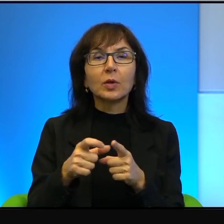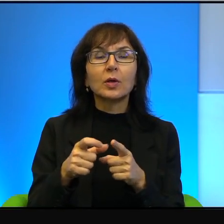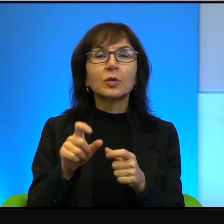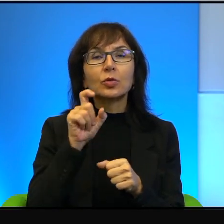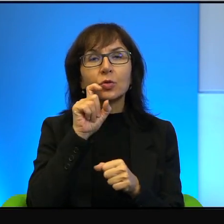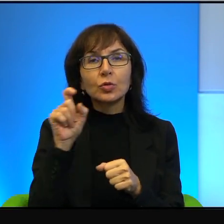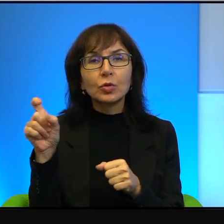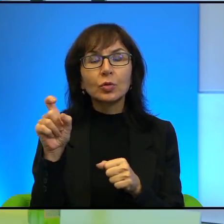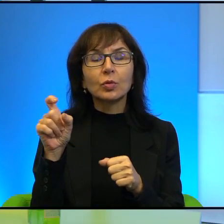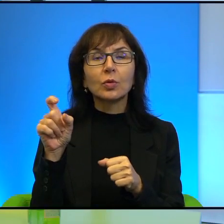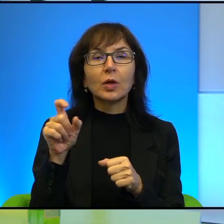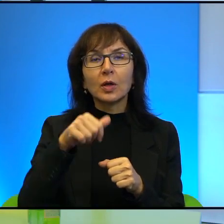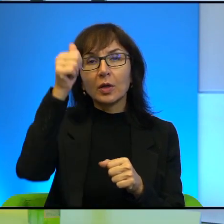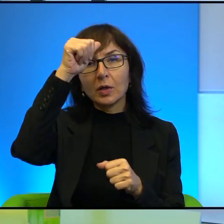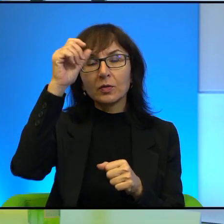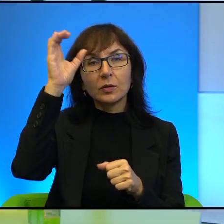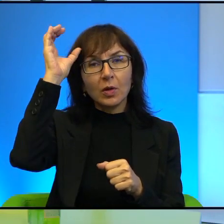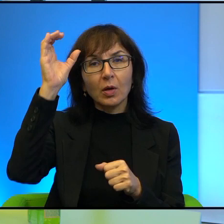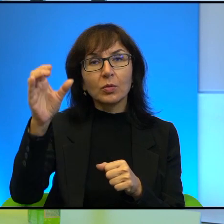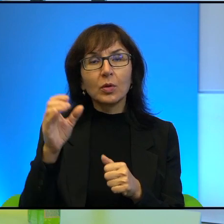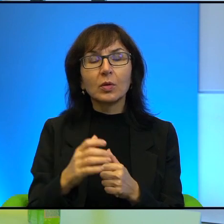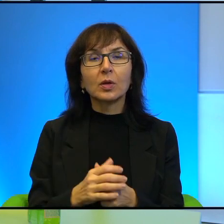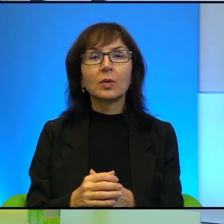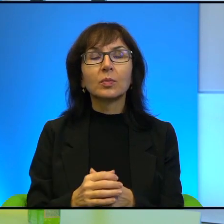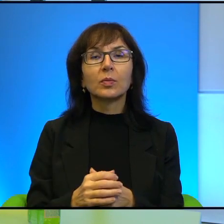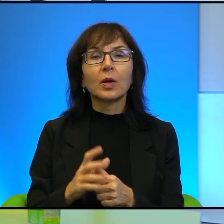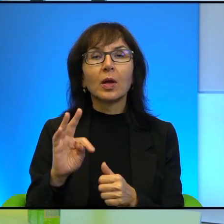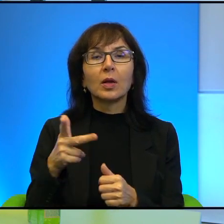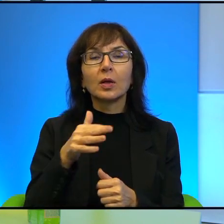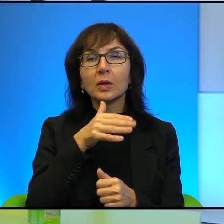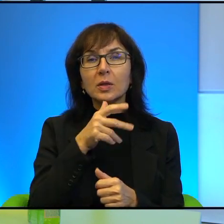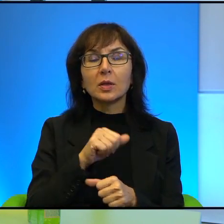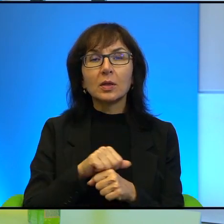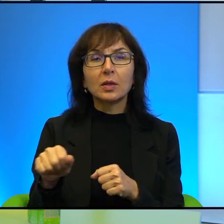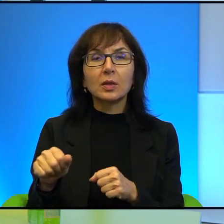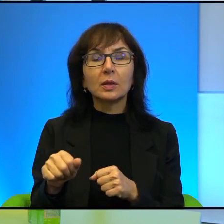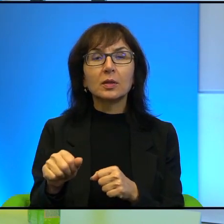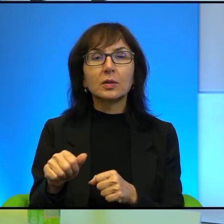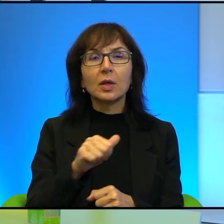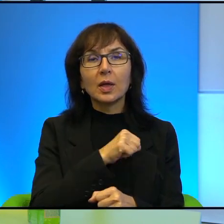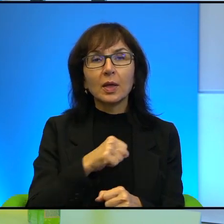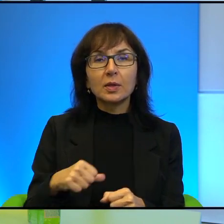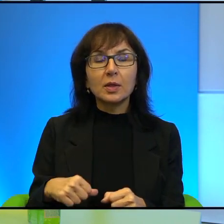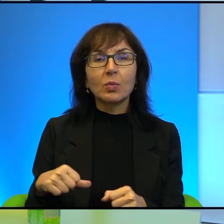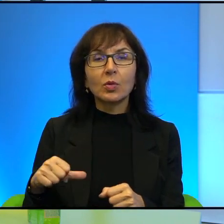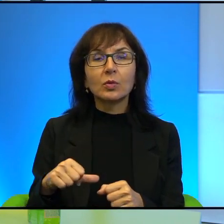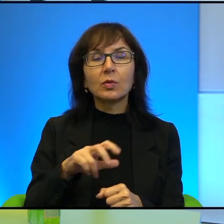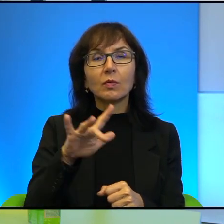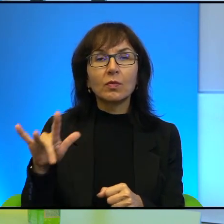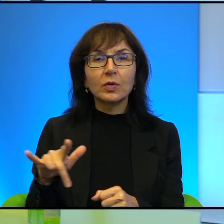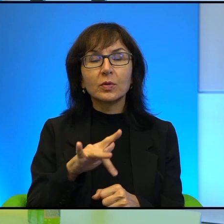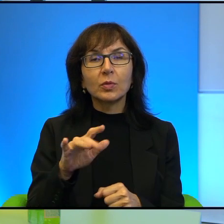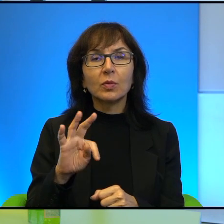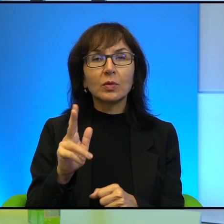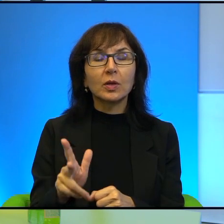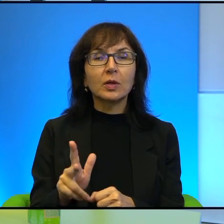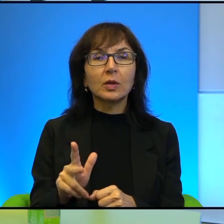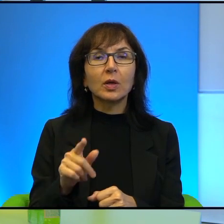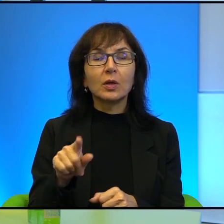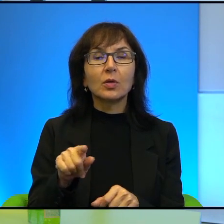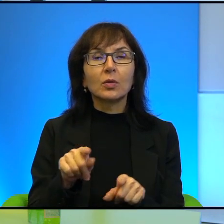Więc tak, Izrael jest w pewnym sensie samotną wyspą, ale to też nie znaczy,